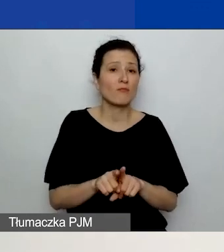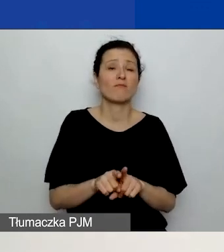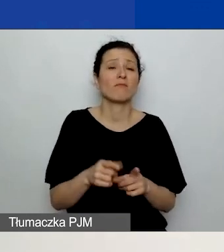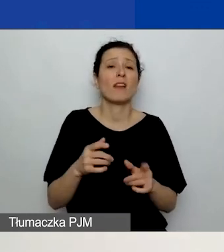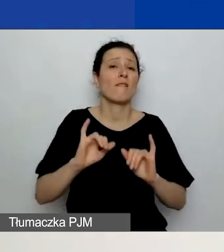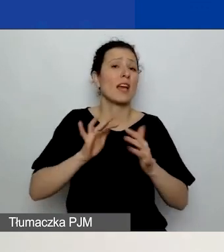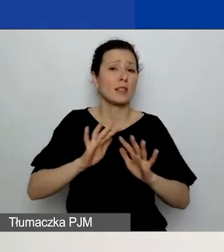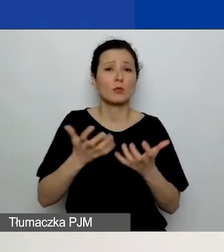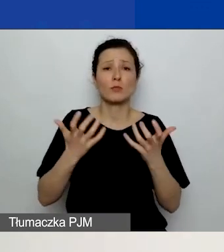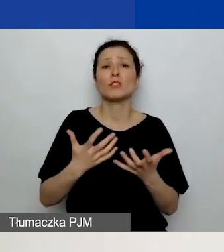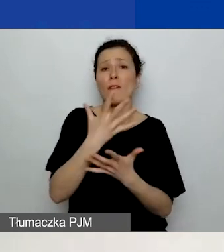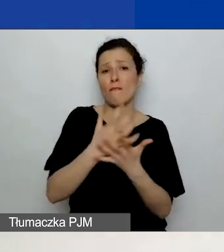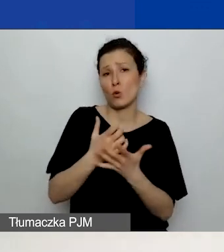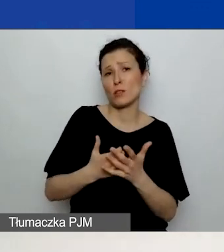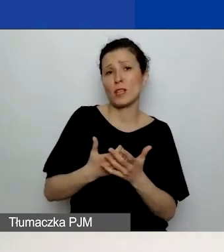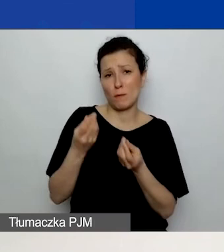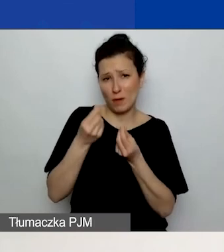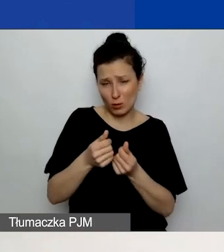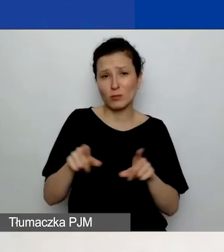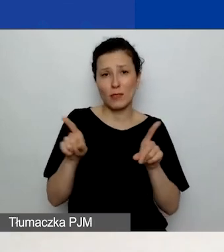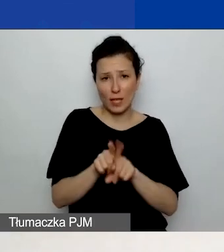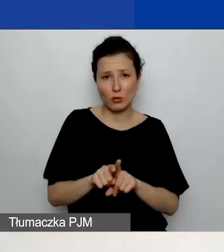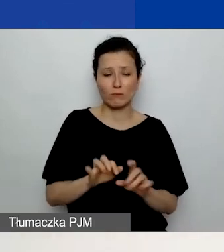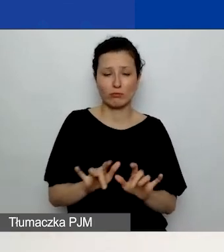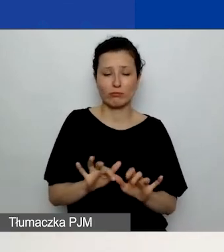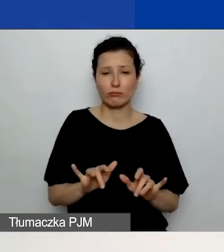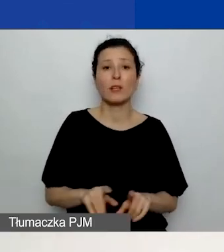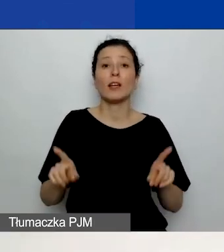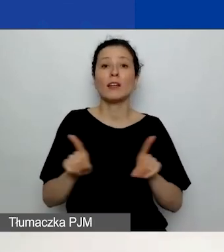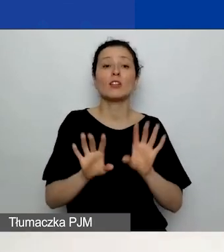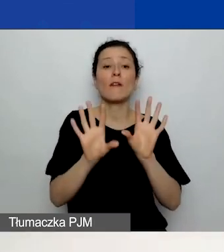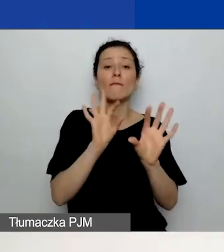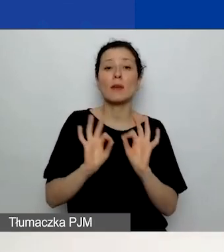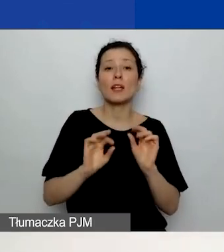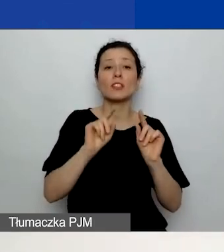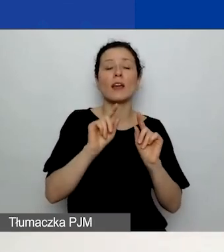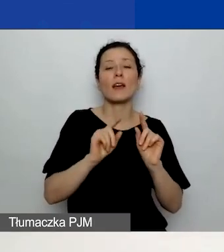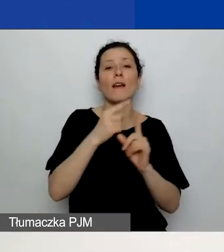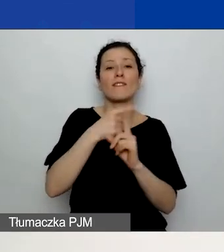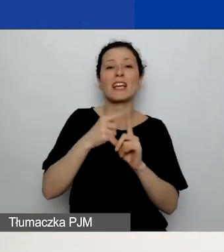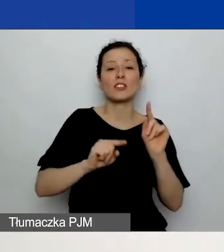Wybieracie również wskaźniki w tej części. Jest to oddzielna tabela wskaźników